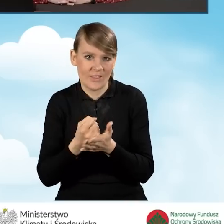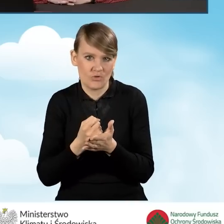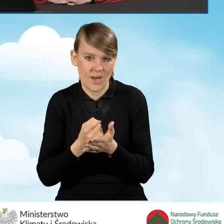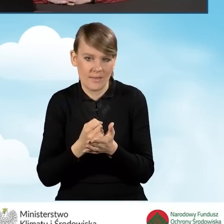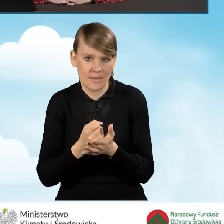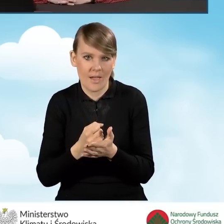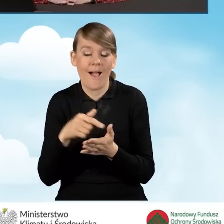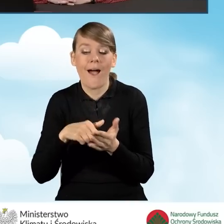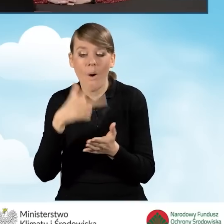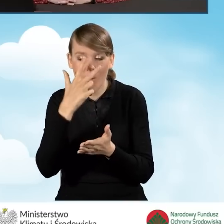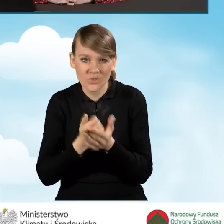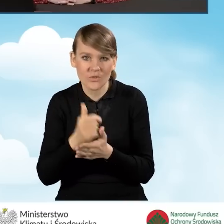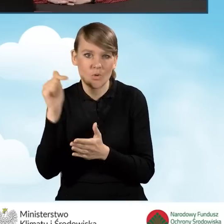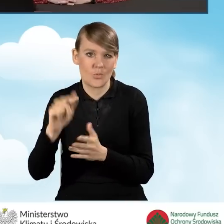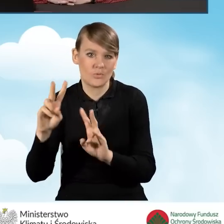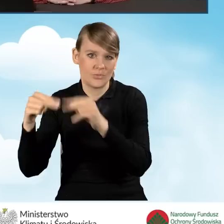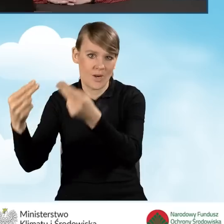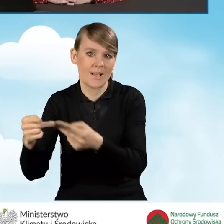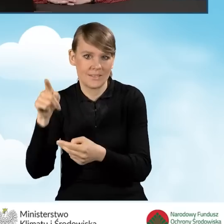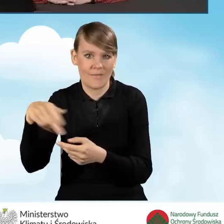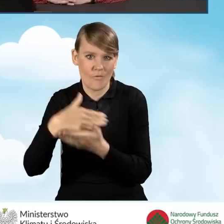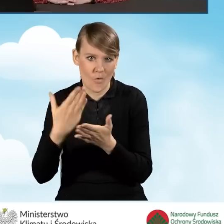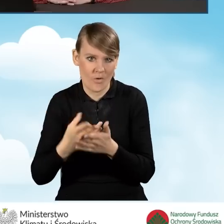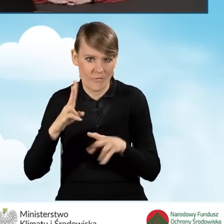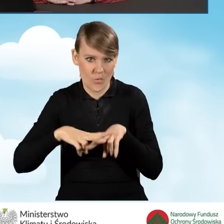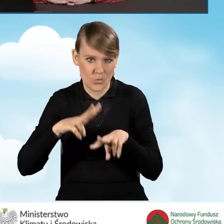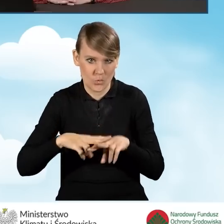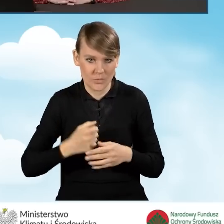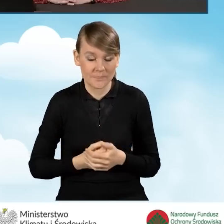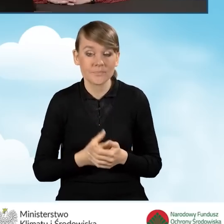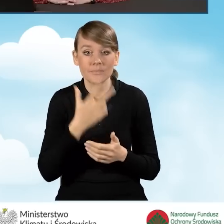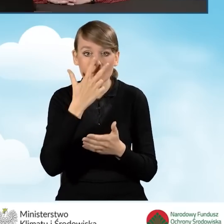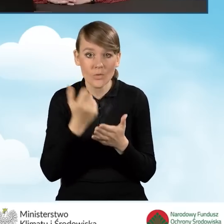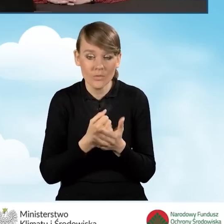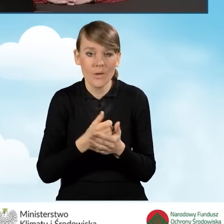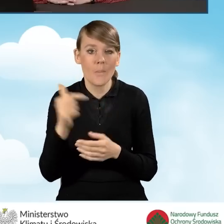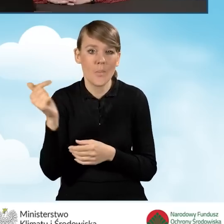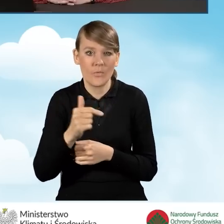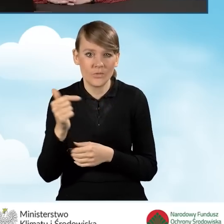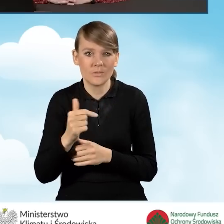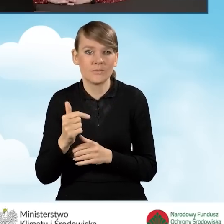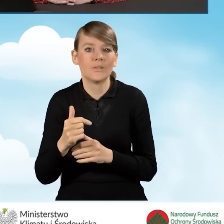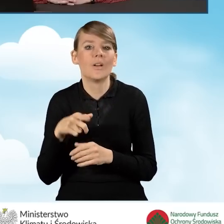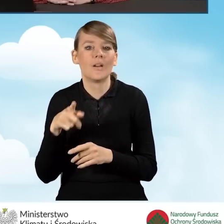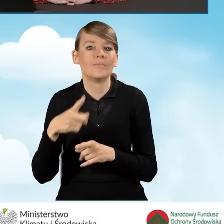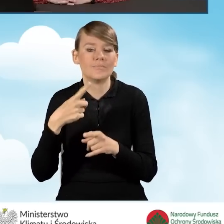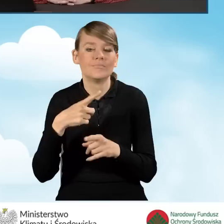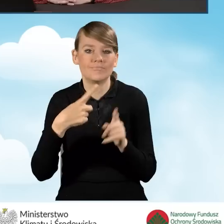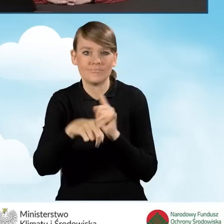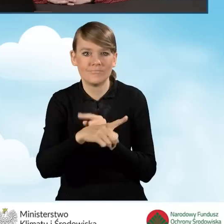które przekaże do Wojewódzkiego Funduszu. Takie oświadczenie powinno być przekazane za pośrednictwem poczty elektronicznej